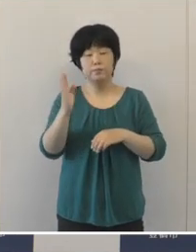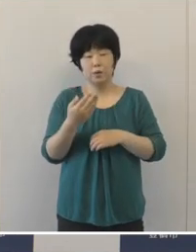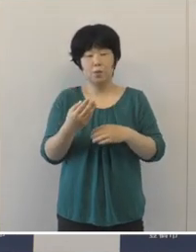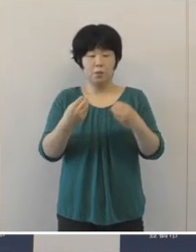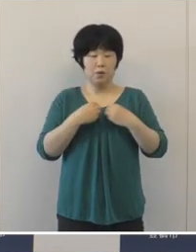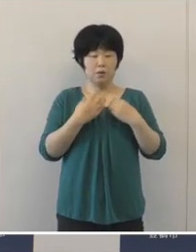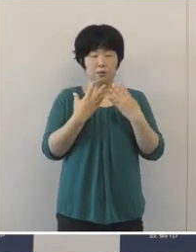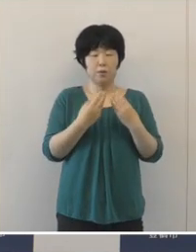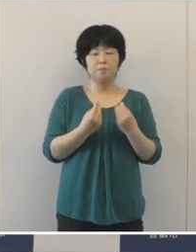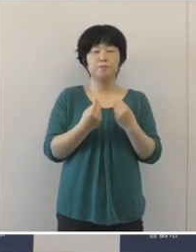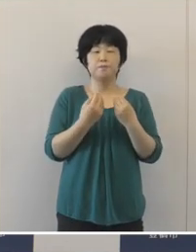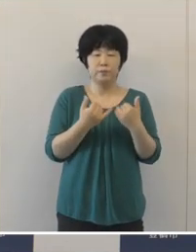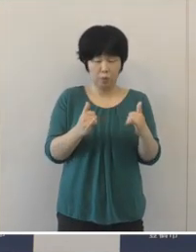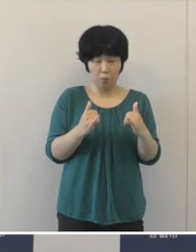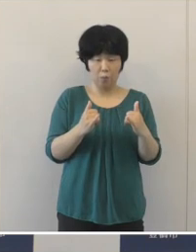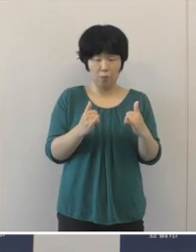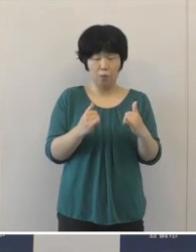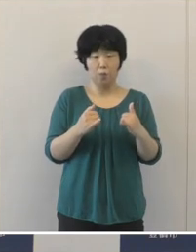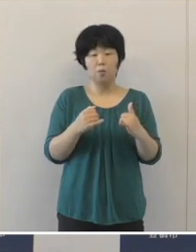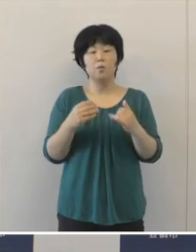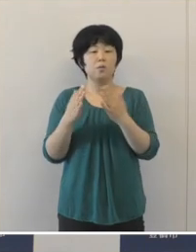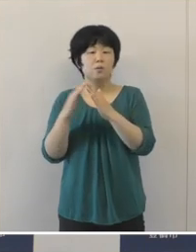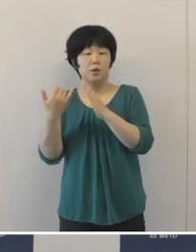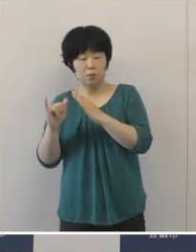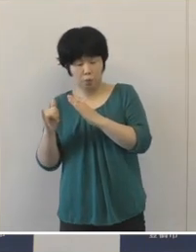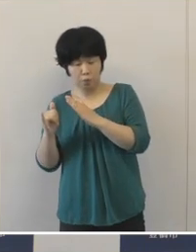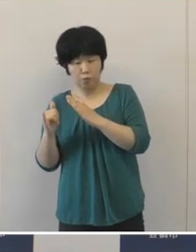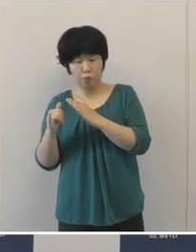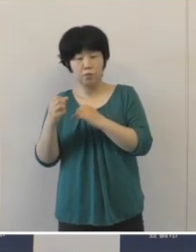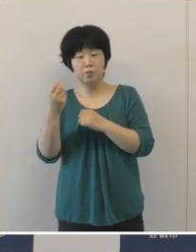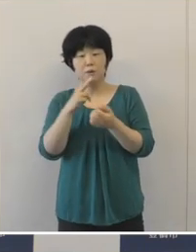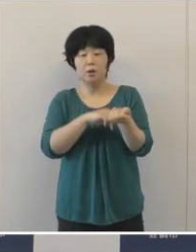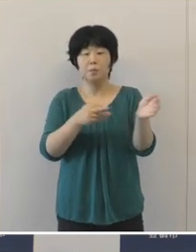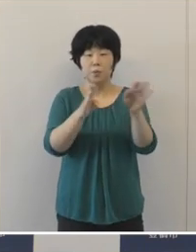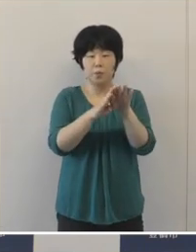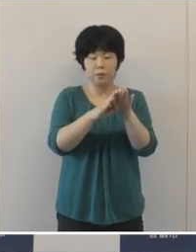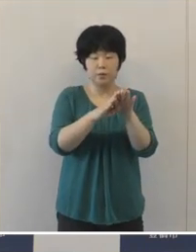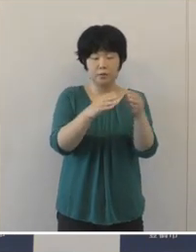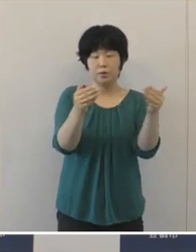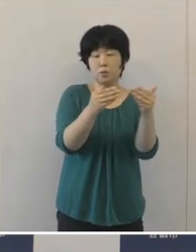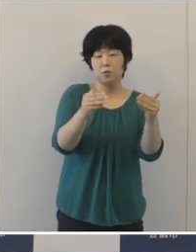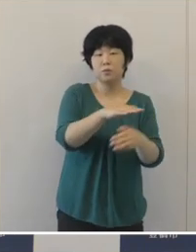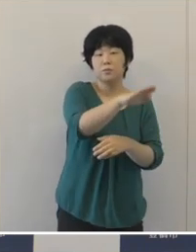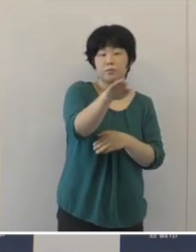感染をされた方、そしてご家族、医療従事者の方々に対しての